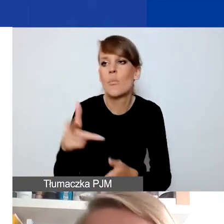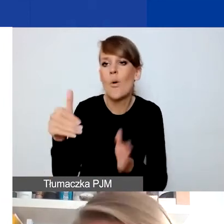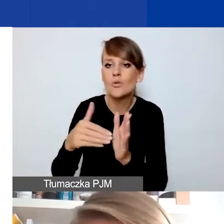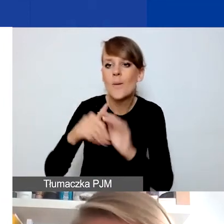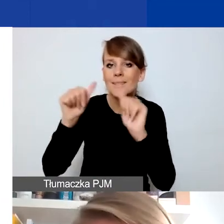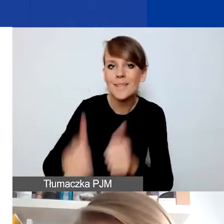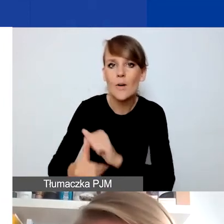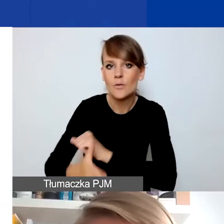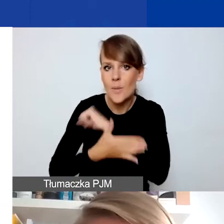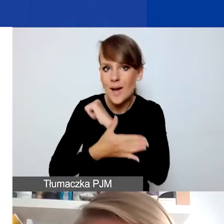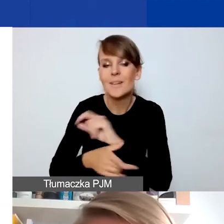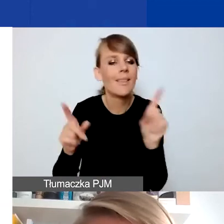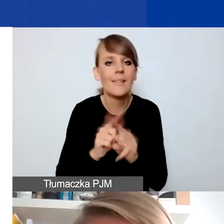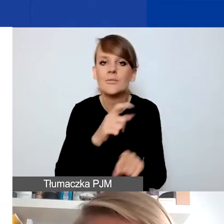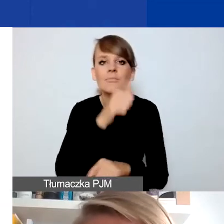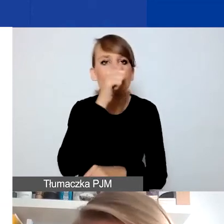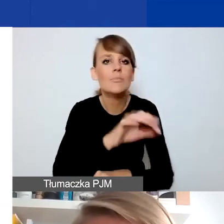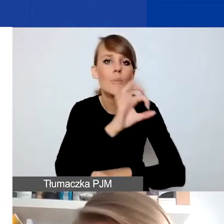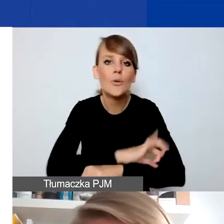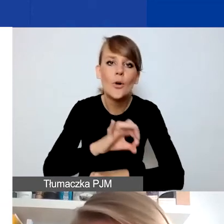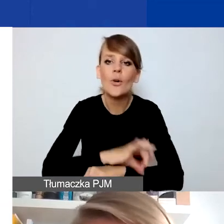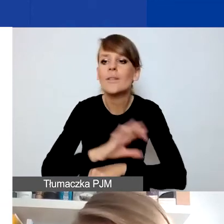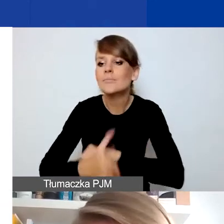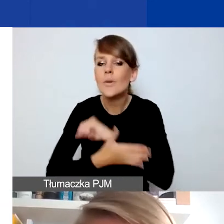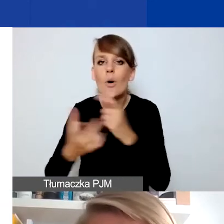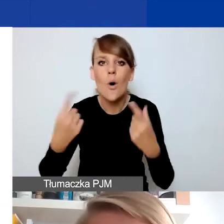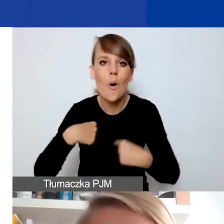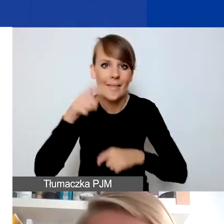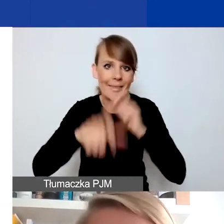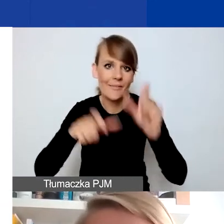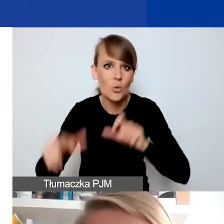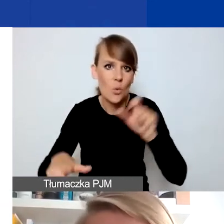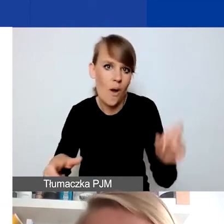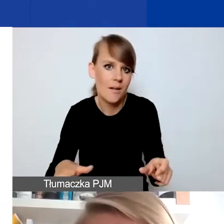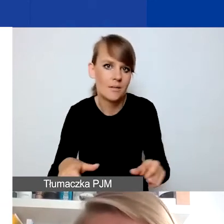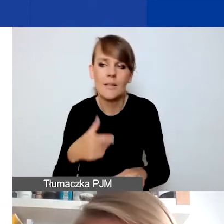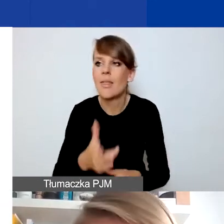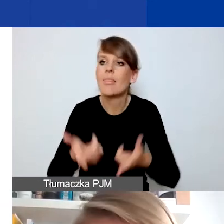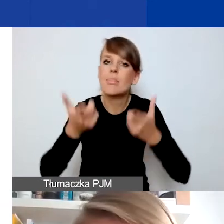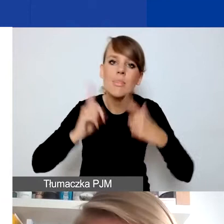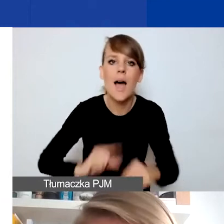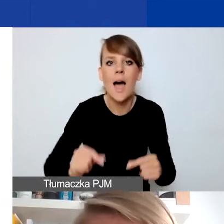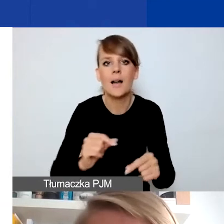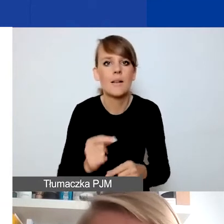To nie mogą być też projekty na wsparcie osób indywidualnych, które się nagle znalazły w jakieś sytuacji życiowej.